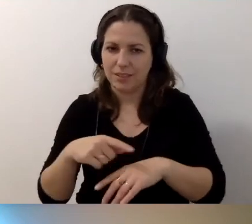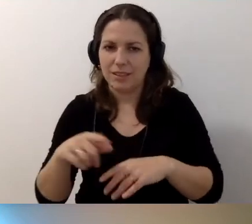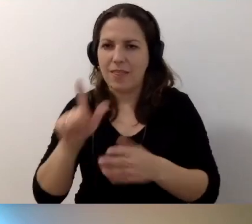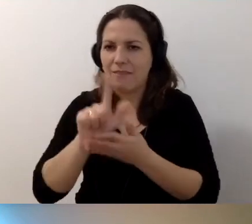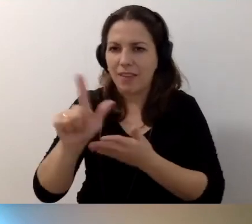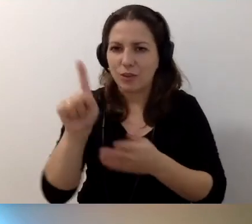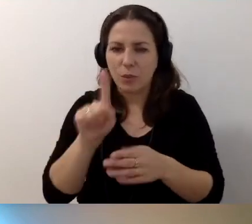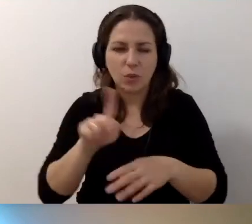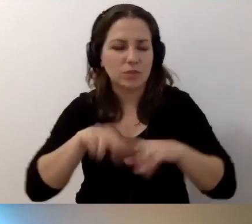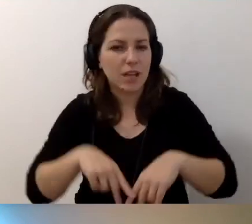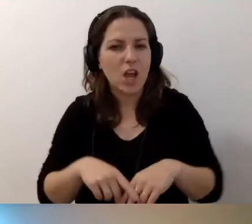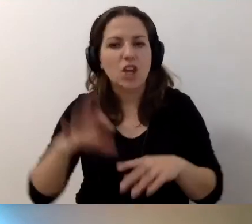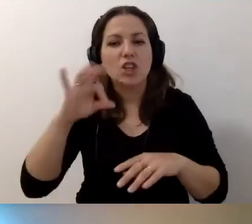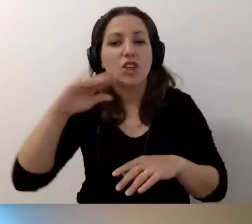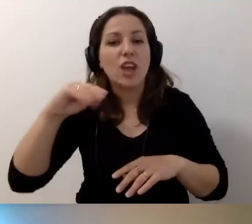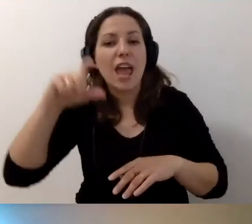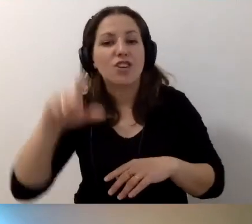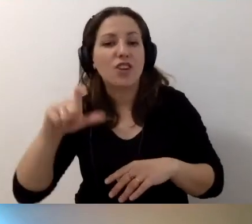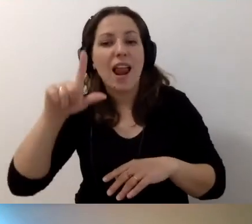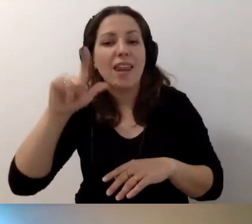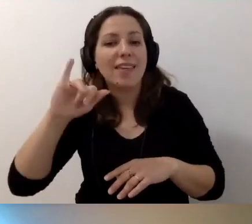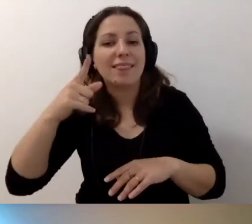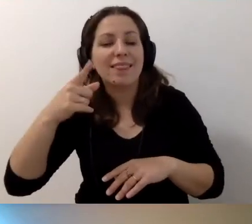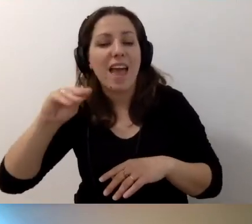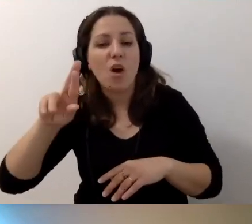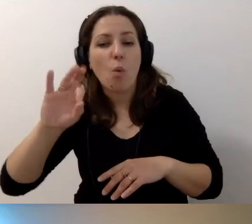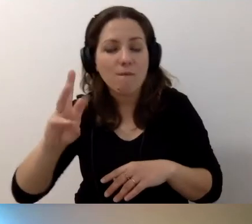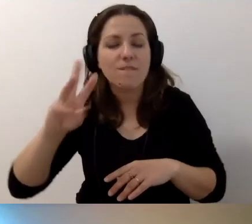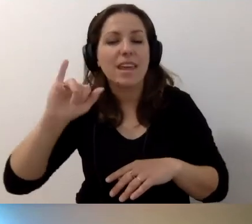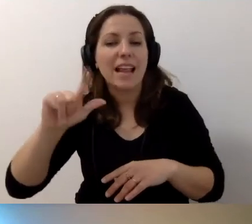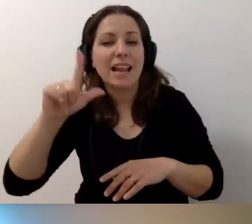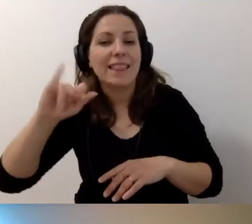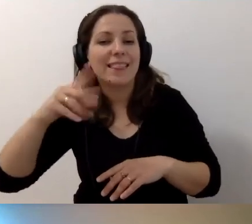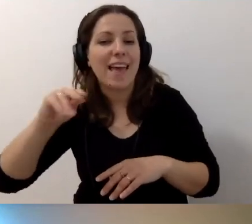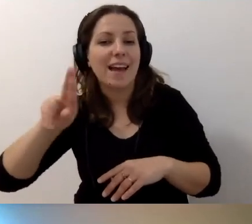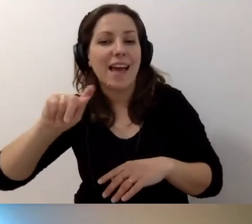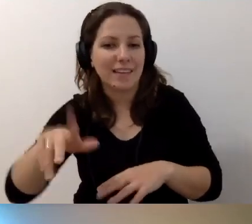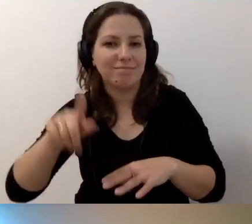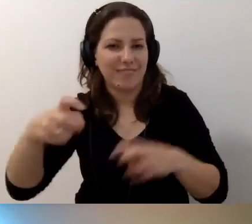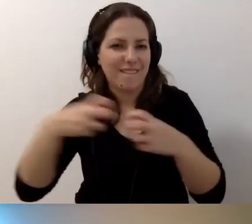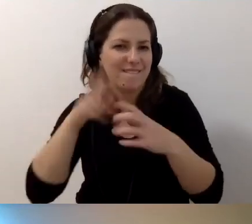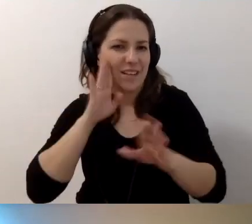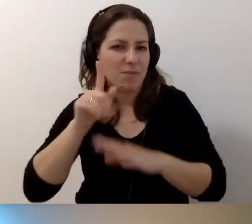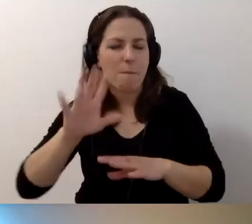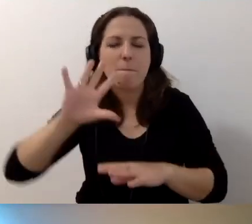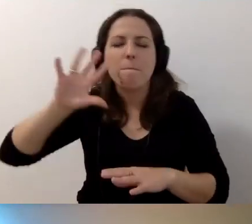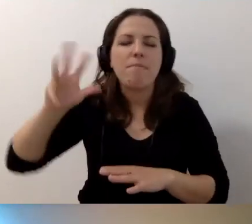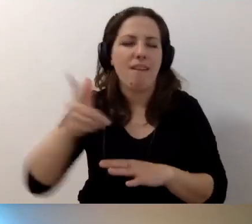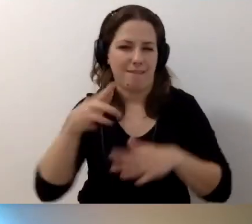Sieć Liderek i Liderów Dostępności na Facebooku, na przykład. To piękne miejsce, w którym sieciujemy się,